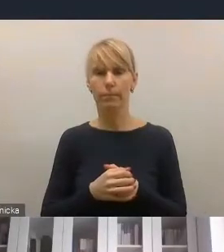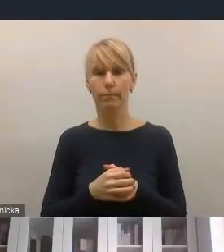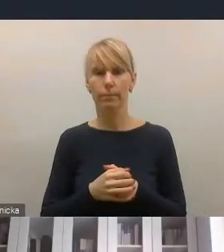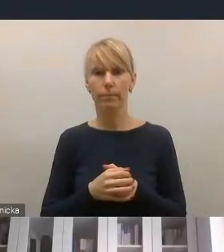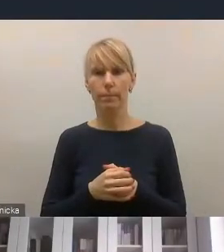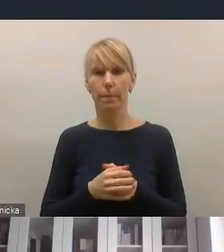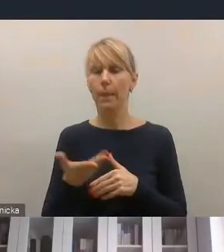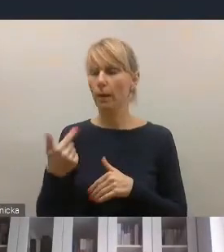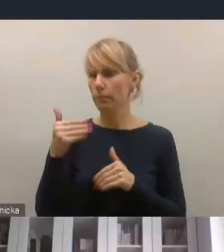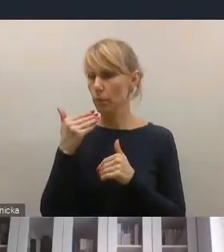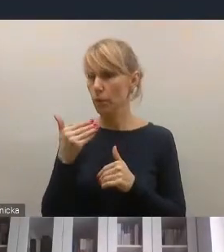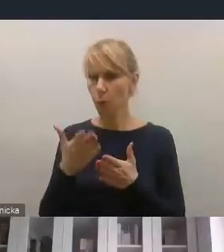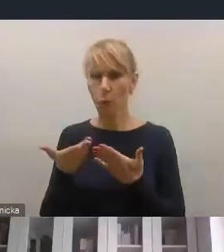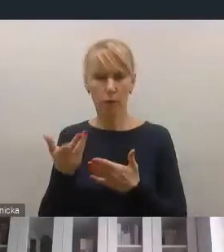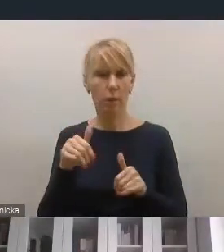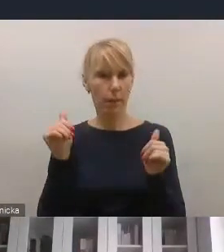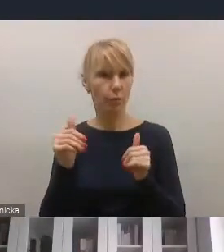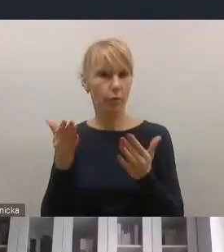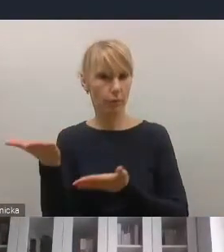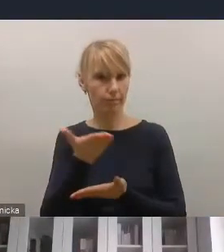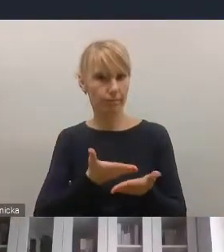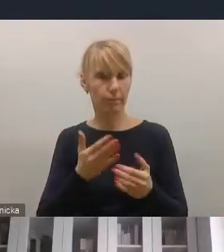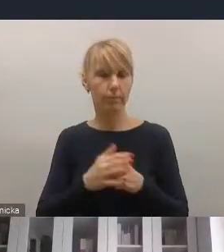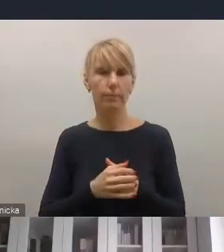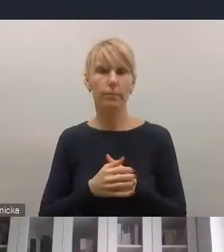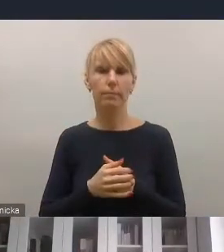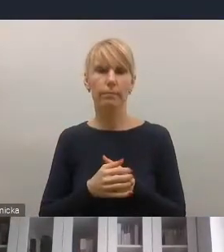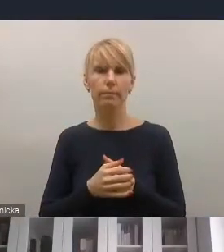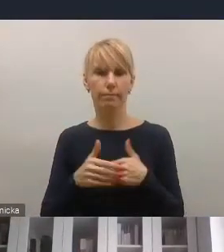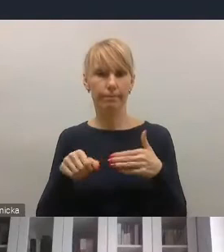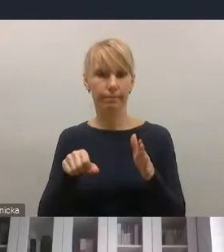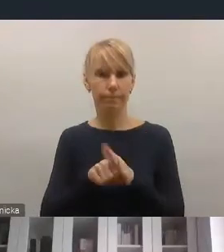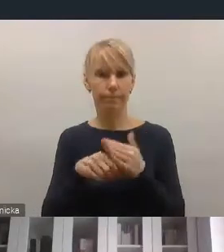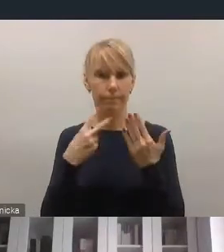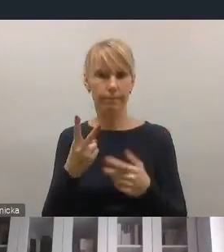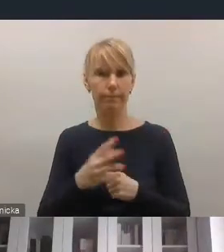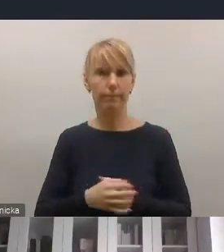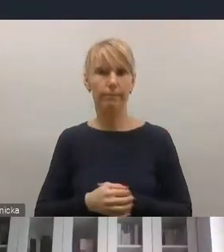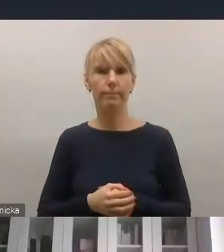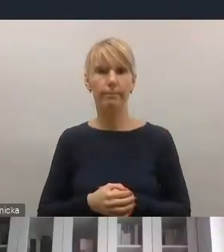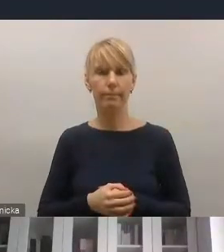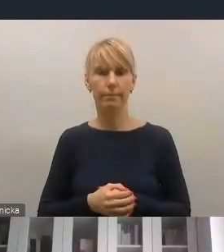Bardzo dziękuję za możliwość zabrania tutaj opinii. Dziękuję, pozdrawiam! Dziękujemy panu bardzo.